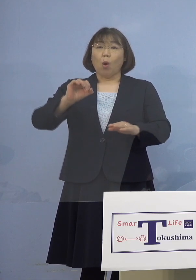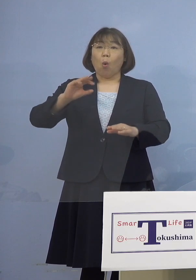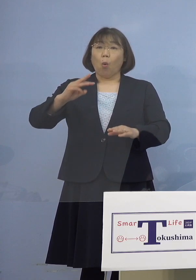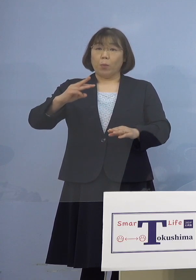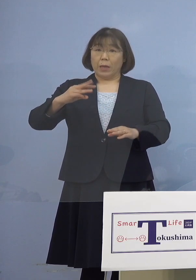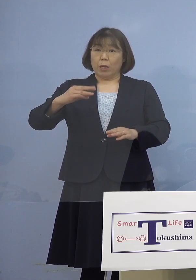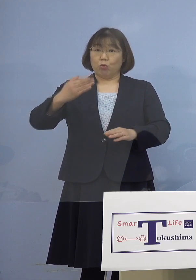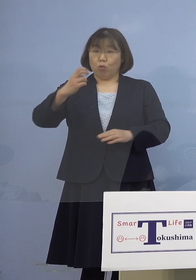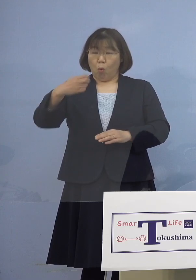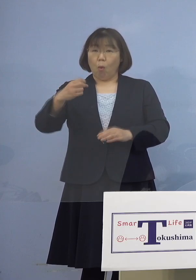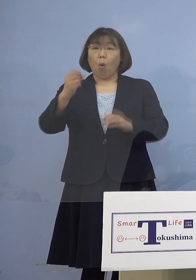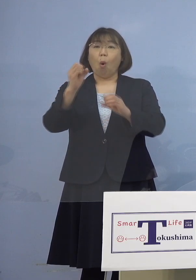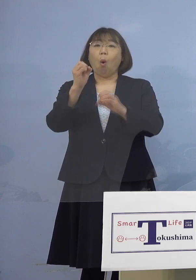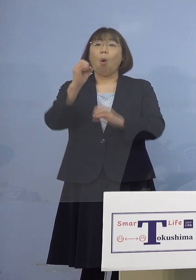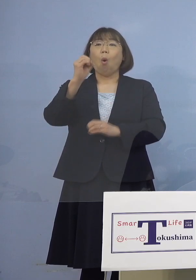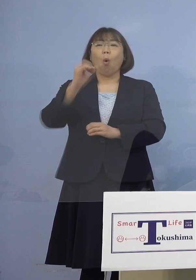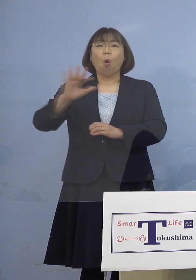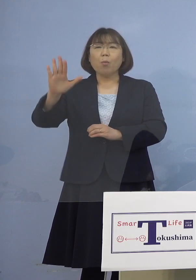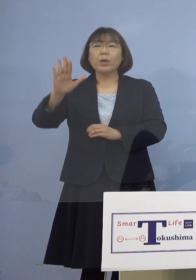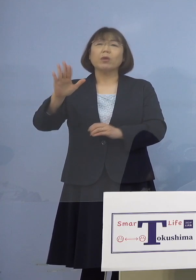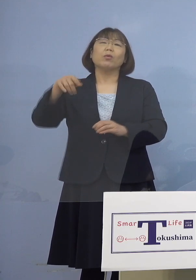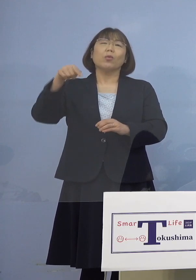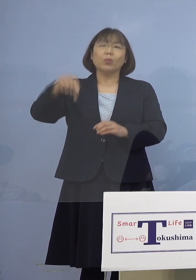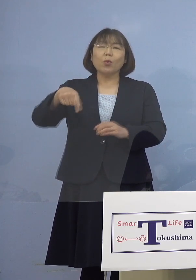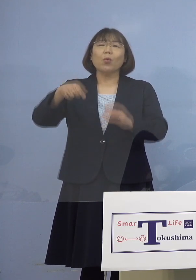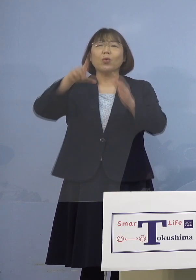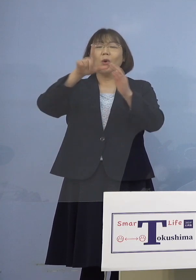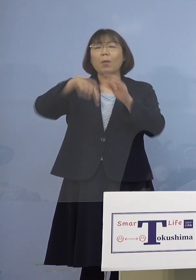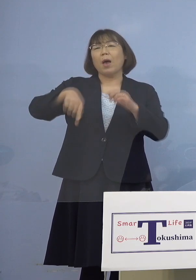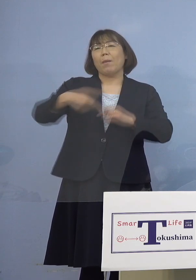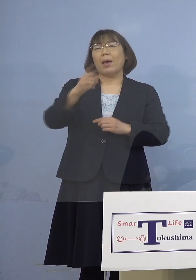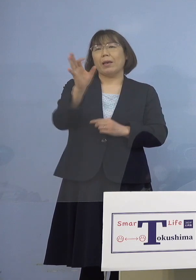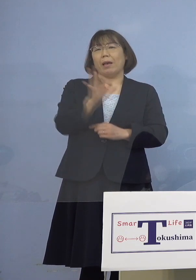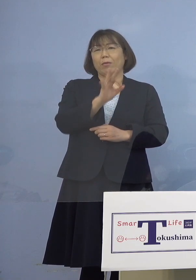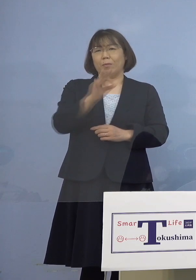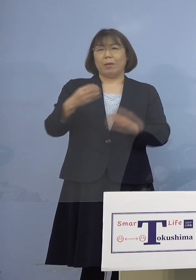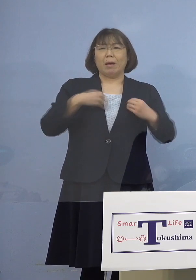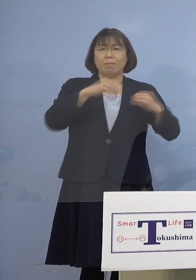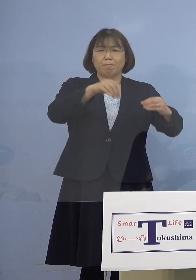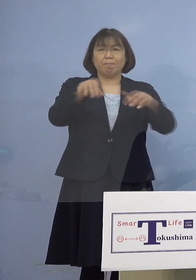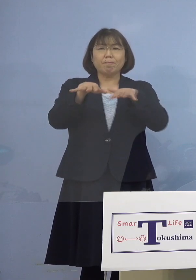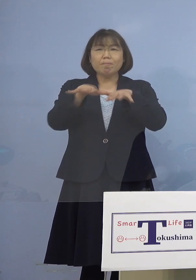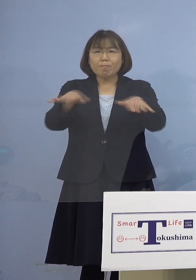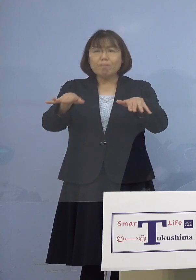100パーセント感染してしまう その典型的な事例ということで